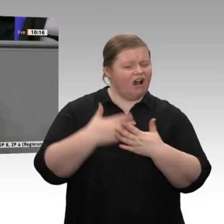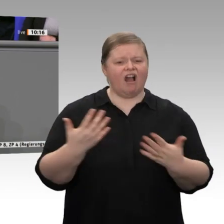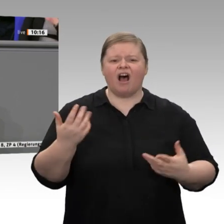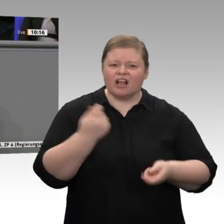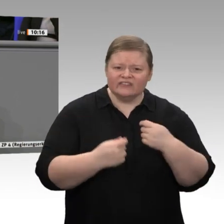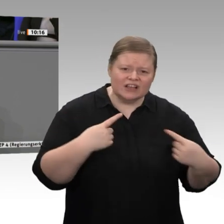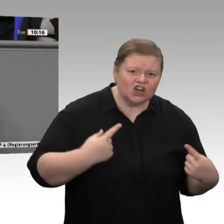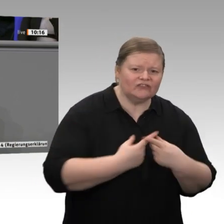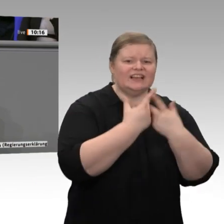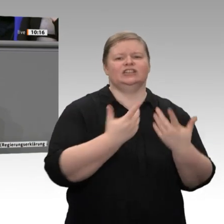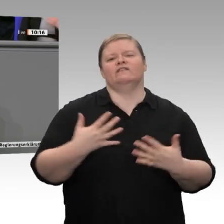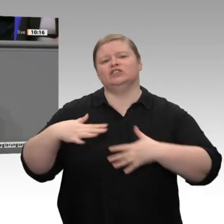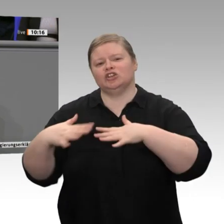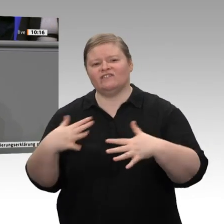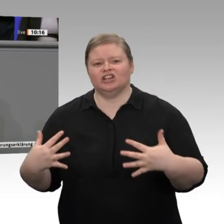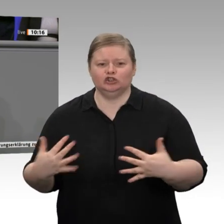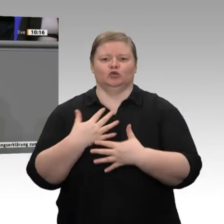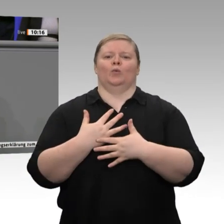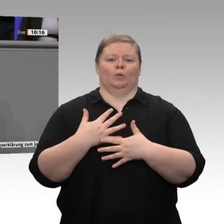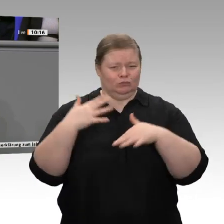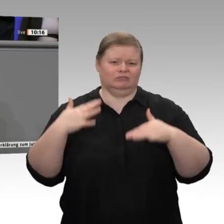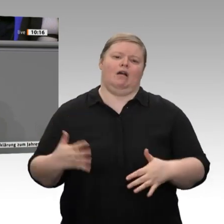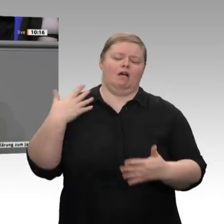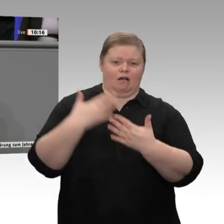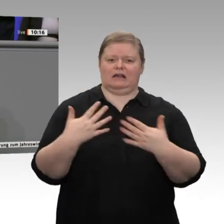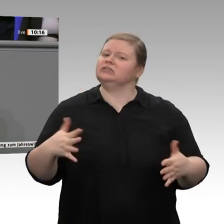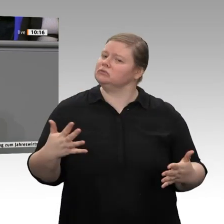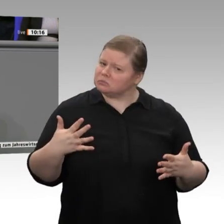kann man zumindest gewinnen -, dass einige gern die Rezession in Deutschland